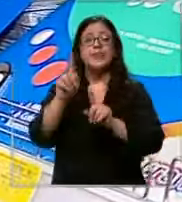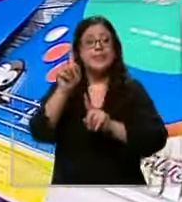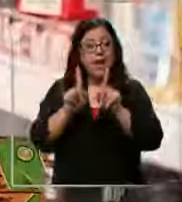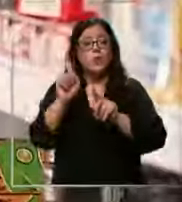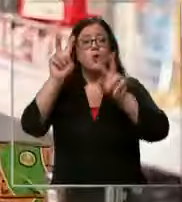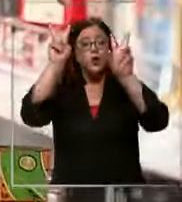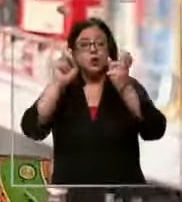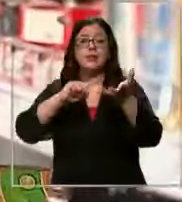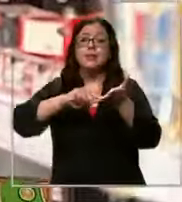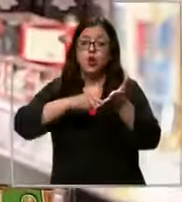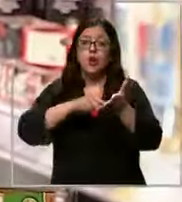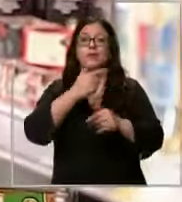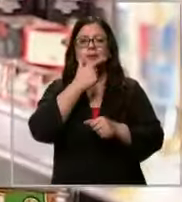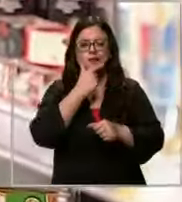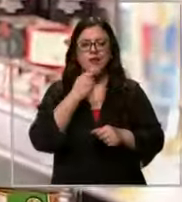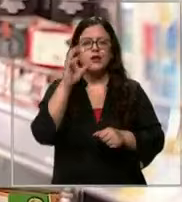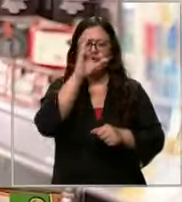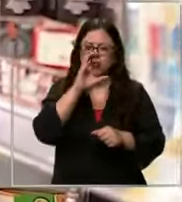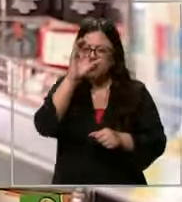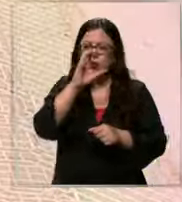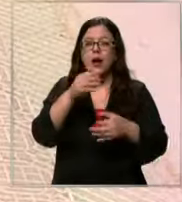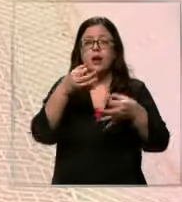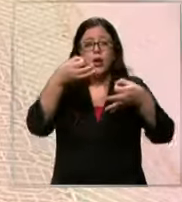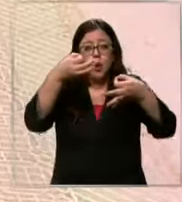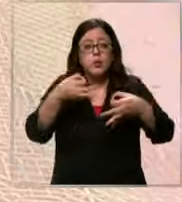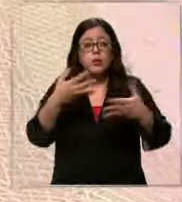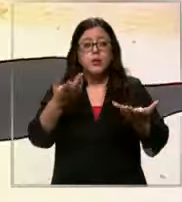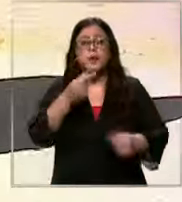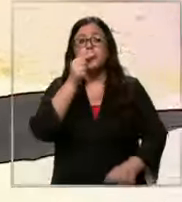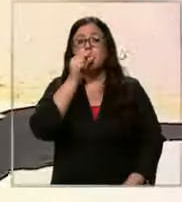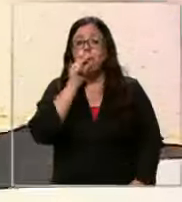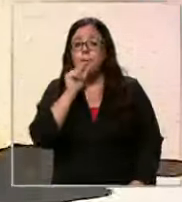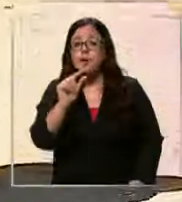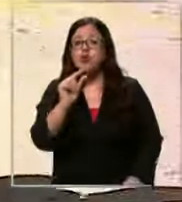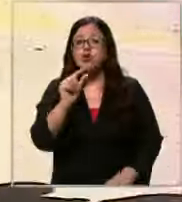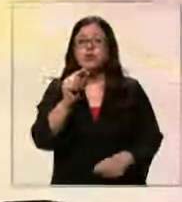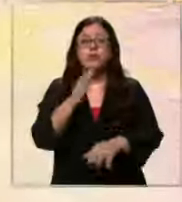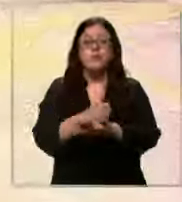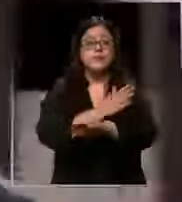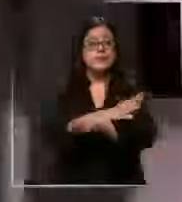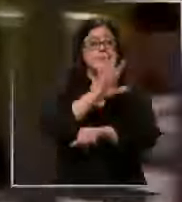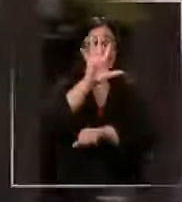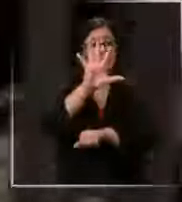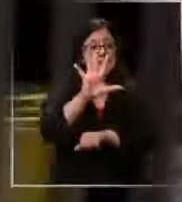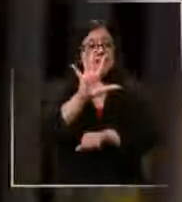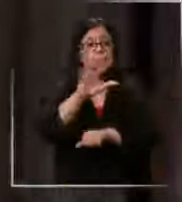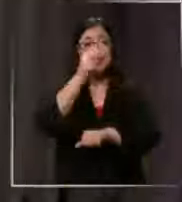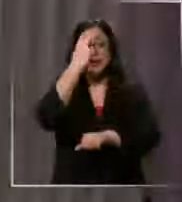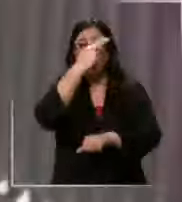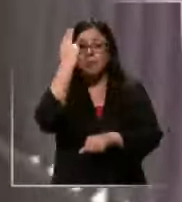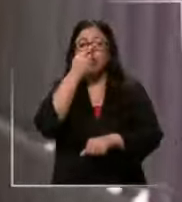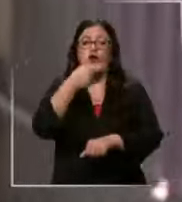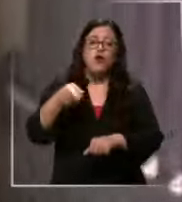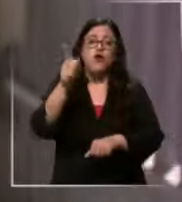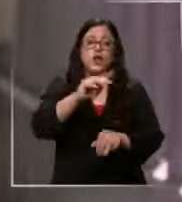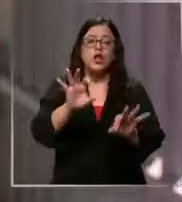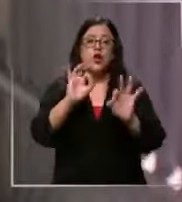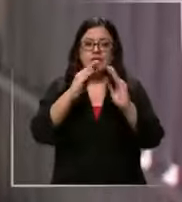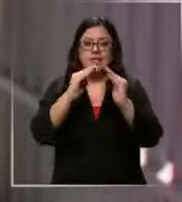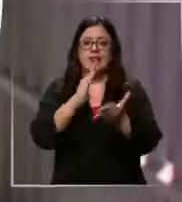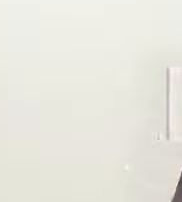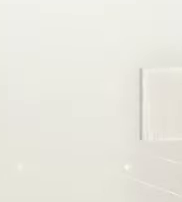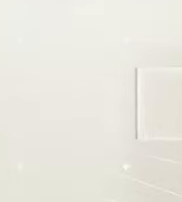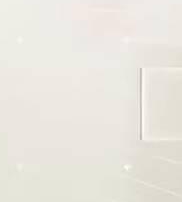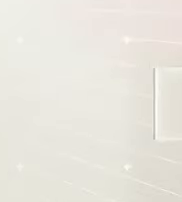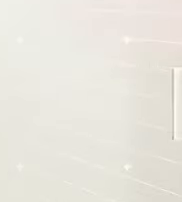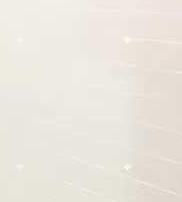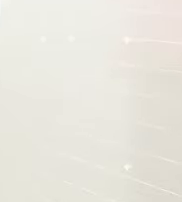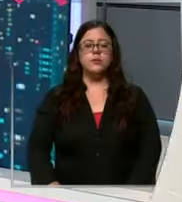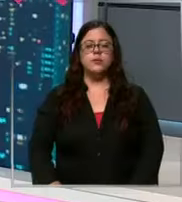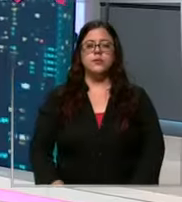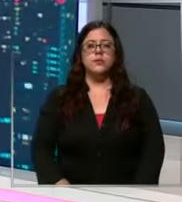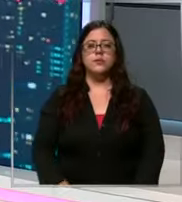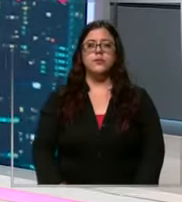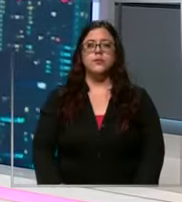búsqueda en los pocos días que quedan antes del 5 de marzo la vuelta oficial a clases Bueno los